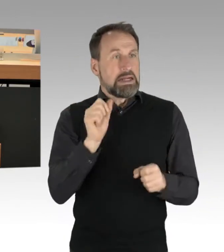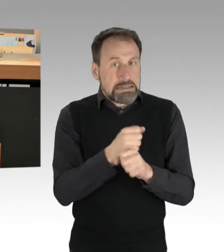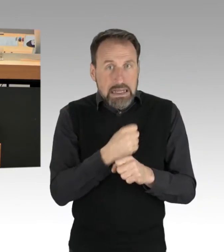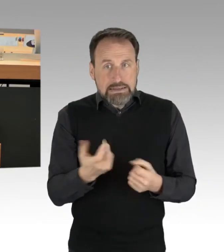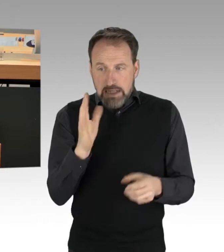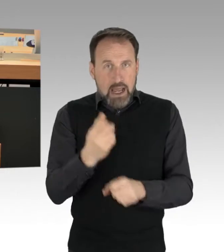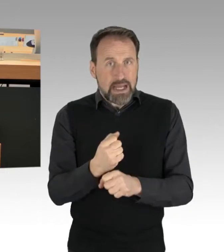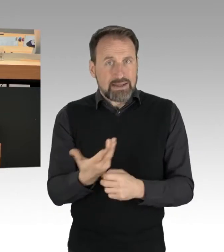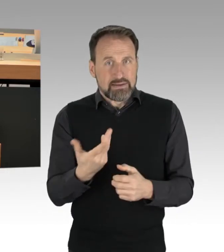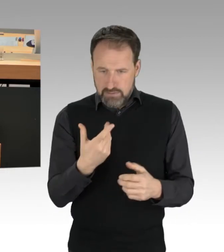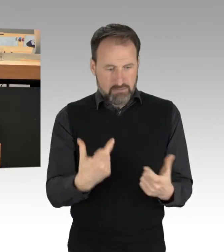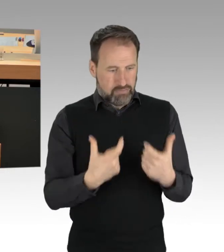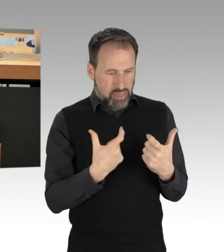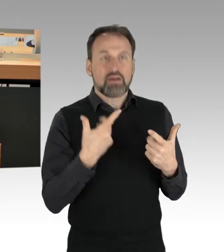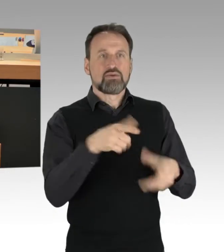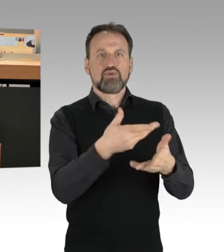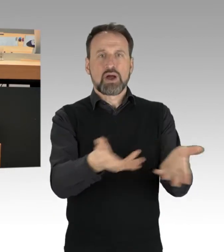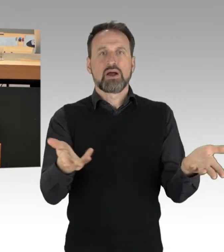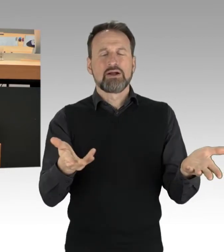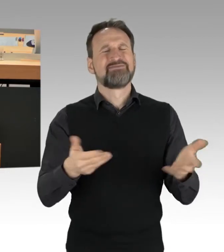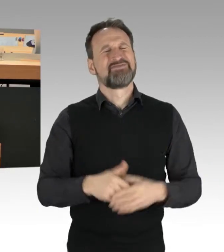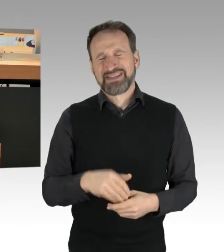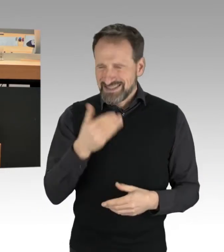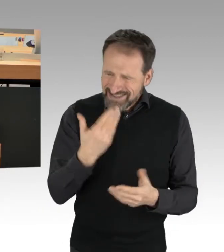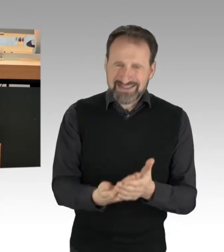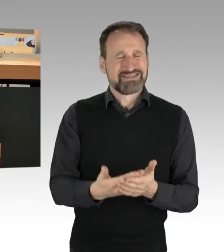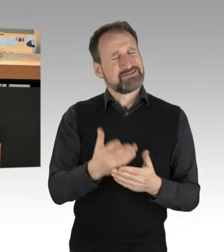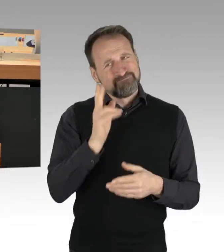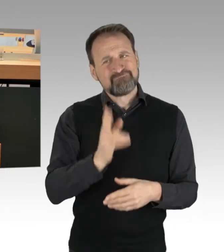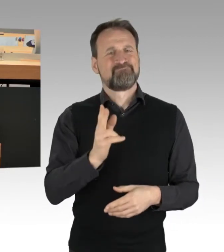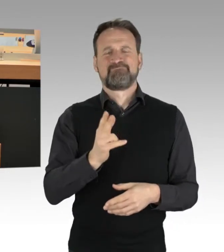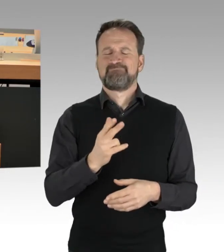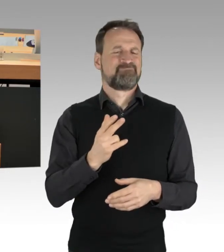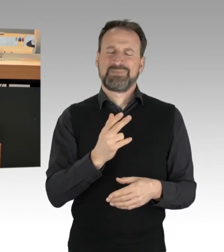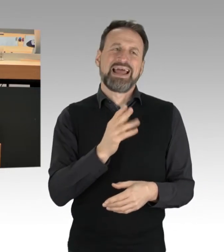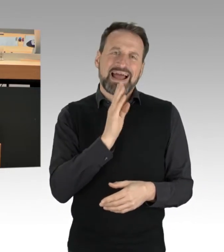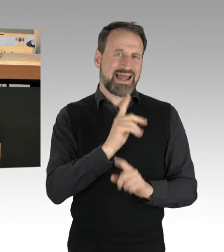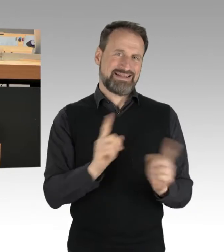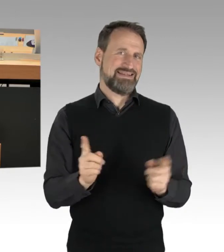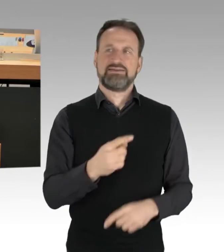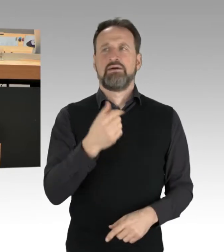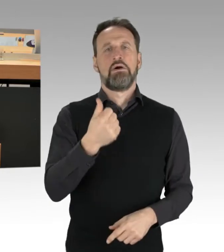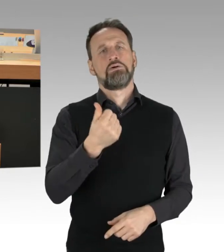Wir haben die Situation, dass es nicht ausreicht, ein, zwei Beamte zu haben, um die Männer und Frauen,